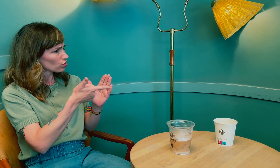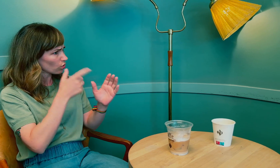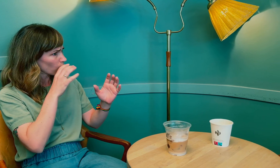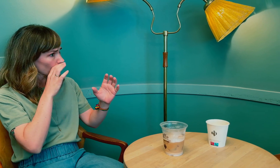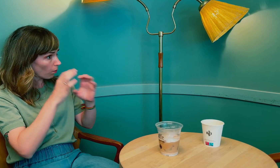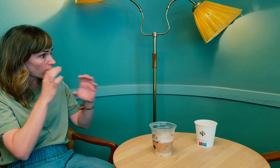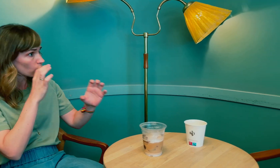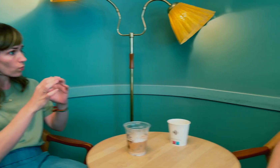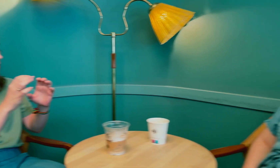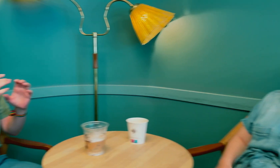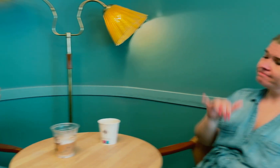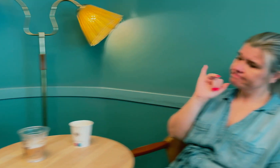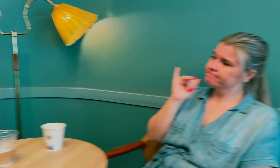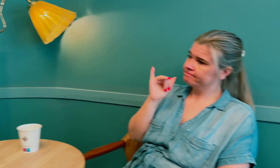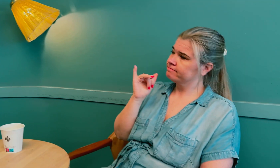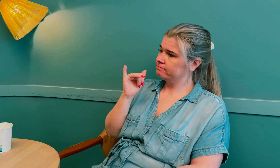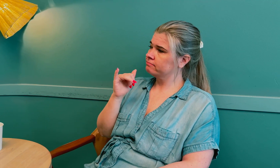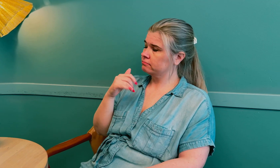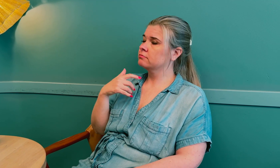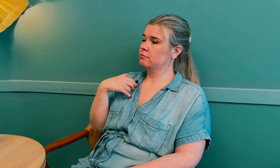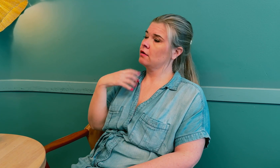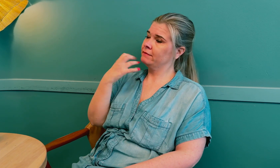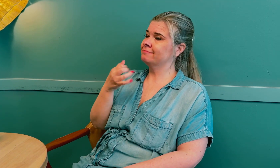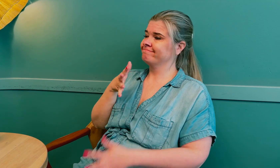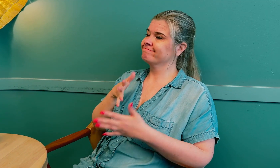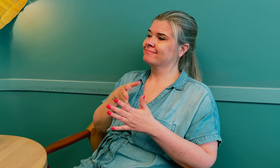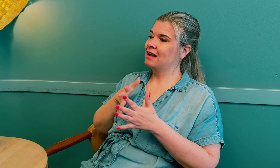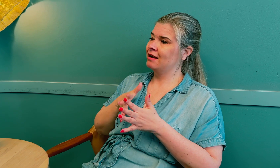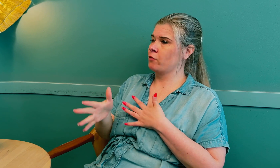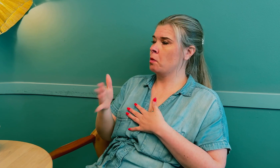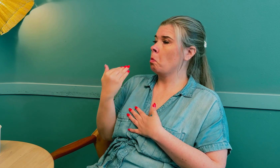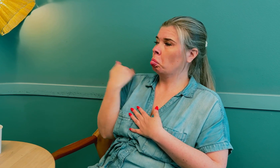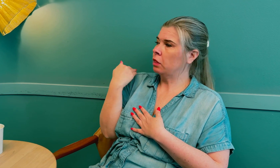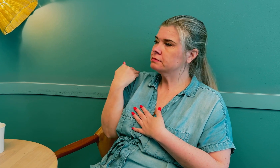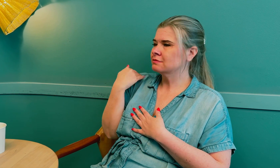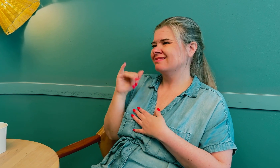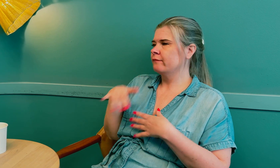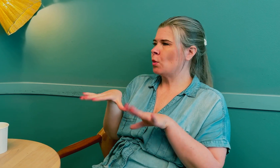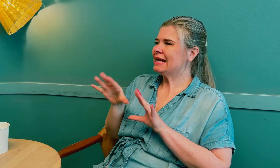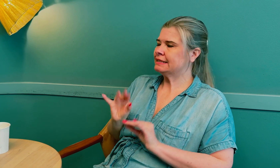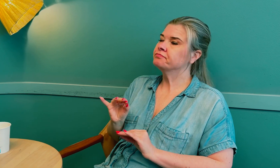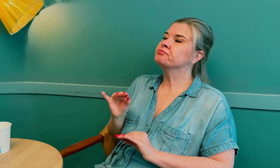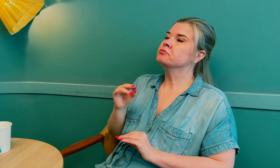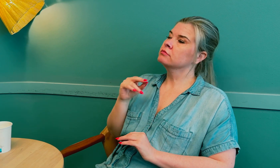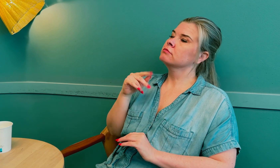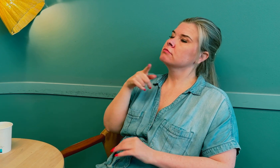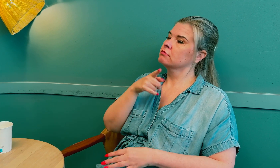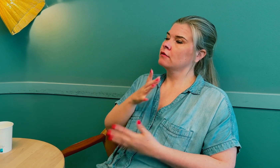På grunn av kommunikasjonen? Ja, jeg var gjennom det nylig, i vår.